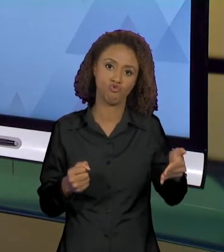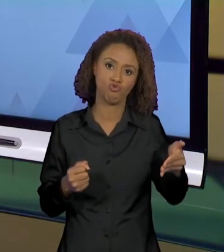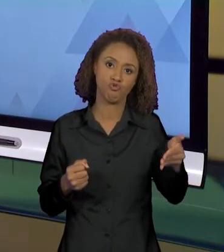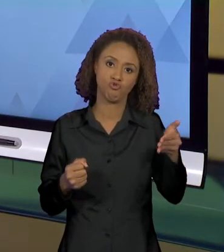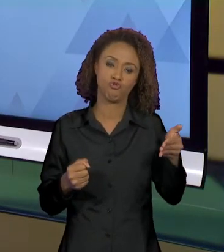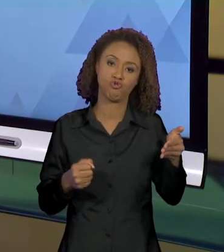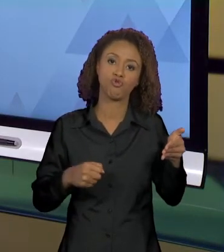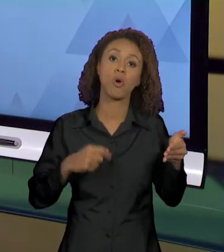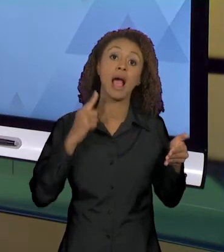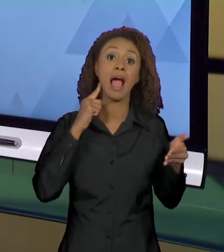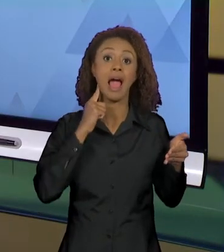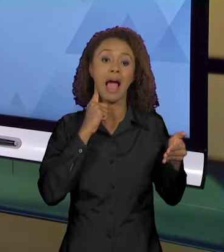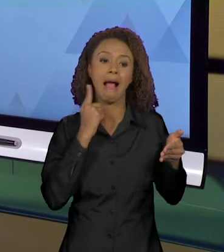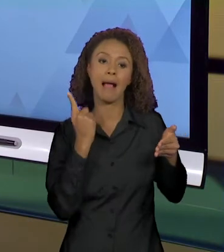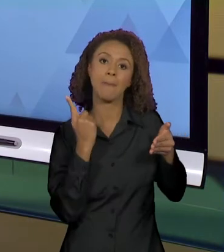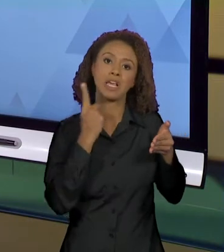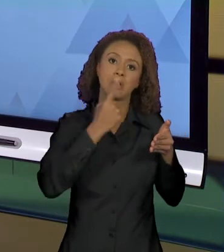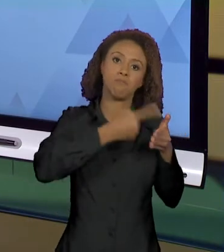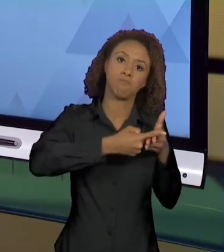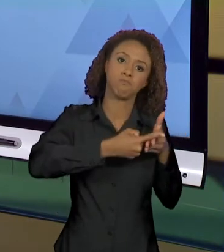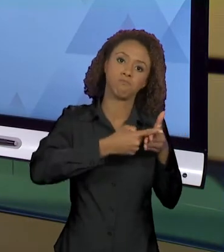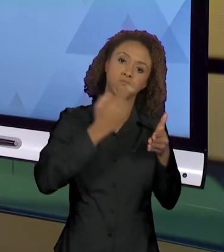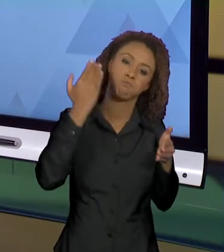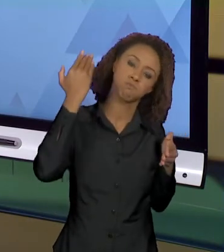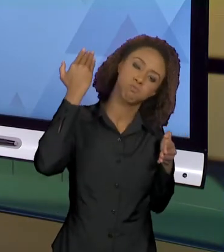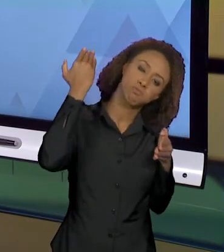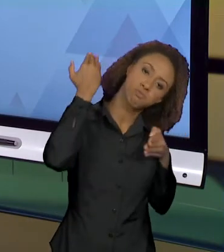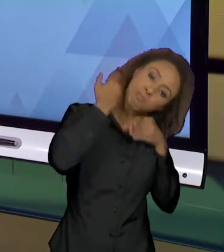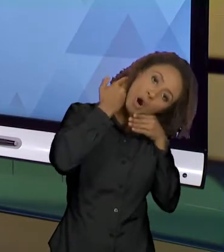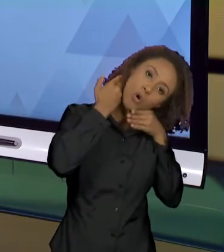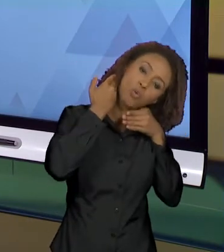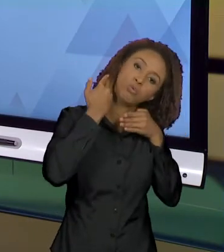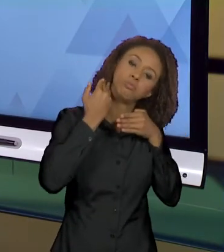PROBLEMATIZAR COM VOCÊS QUAIS SÃO OS EFEITOS DE